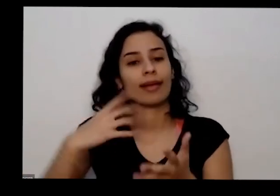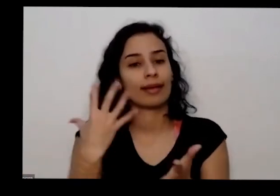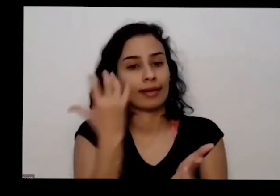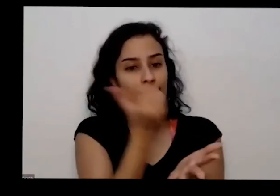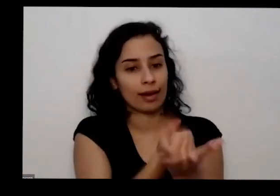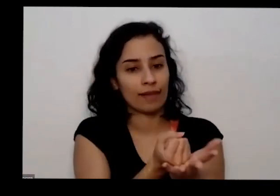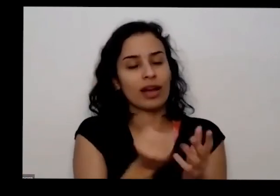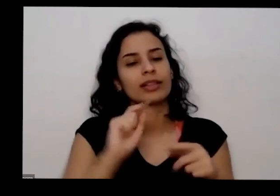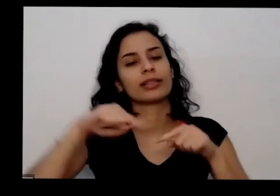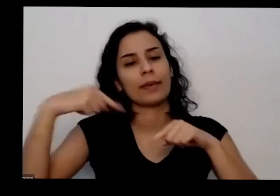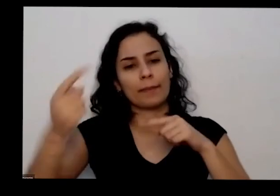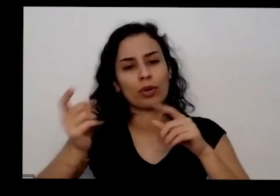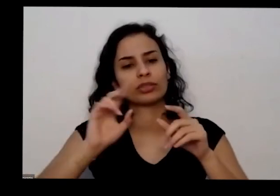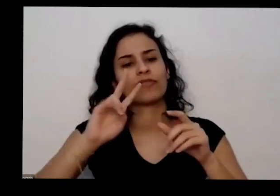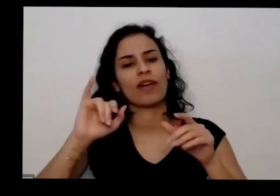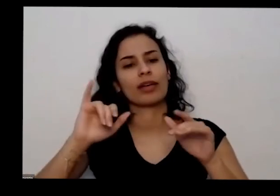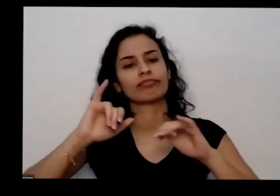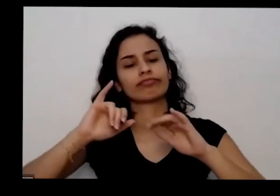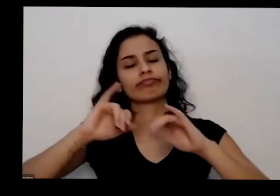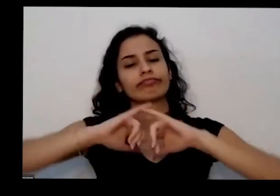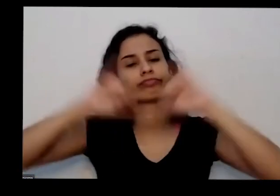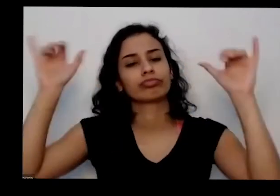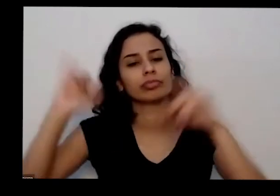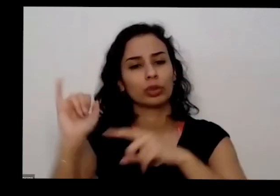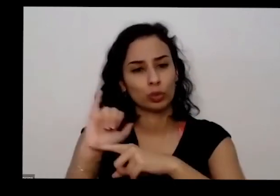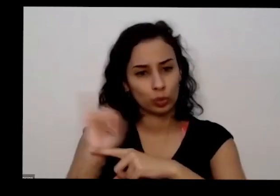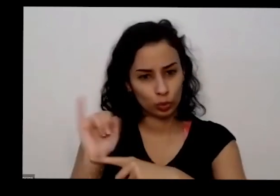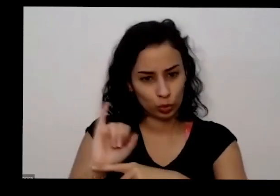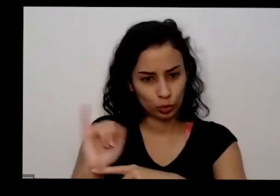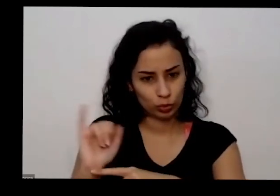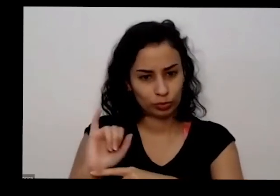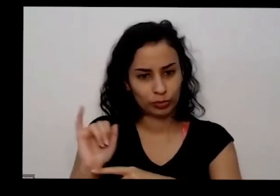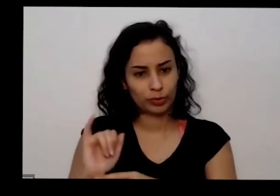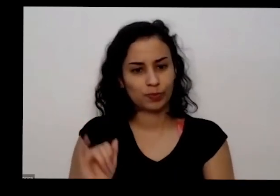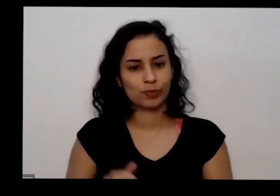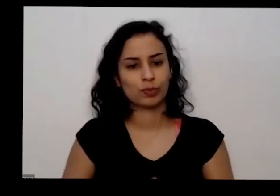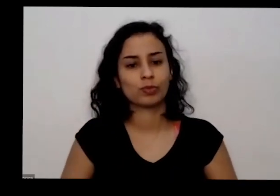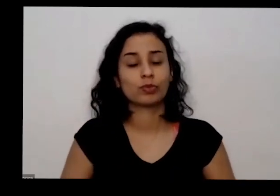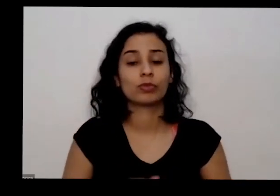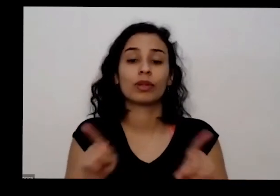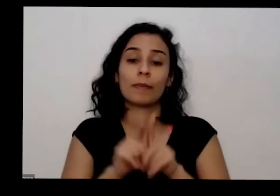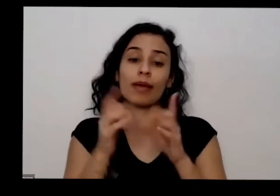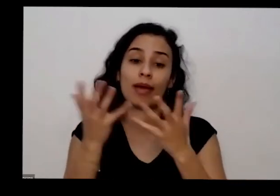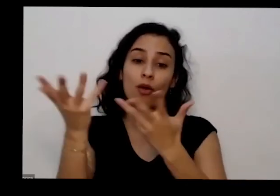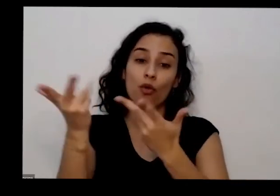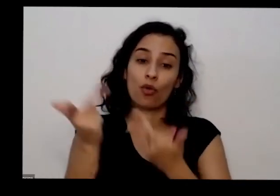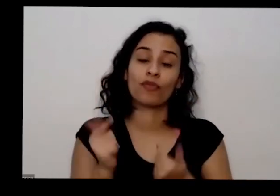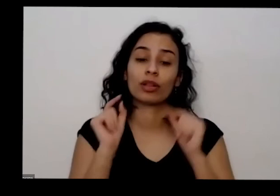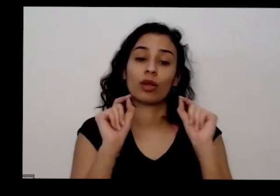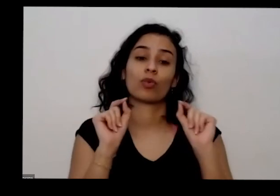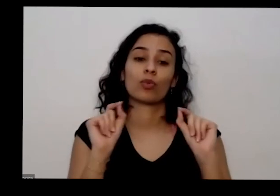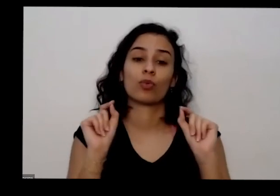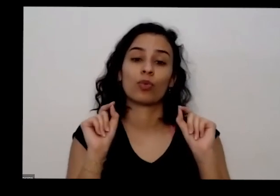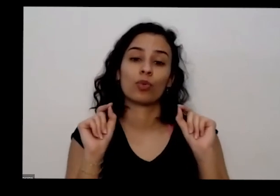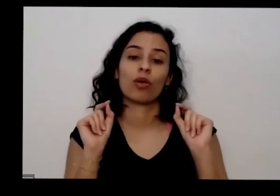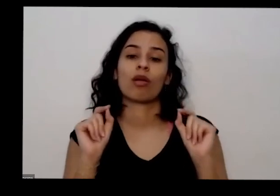disponibilizado no YouTube e a gente vai combinar também a todas a participarem da nossa ação está